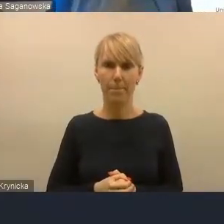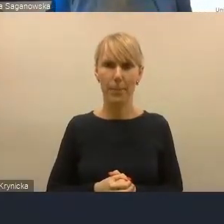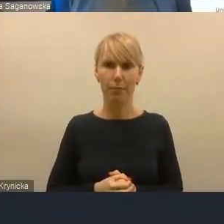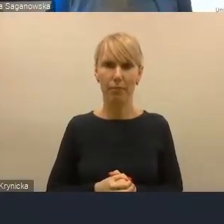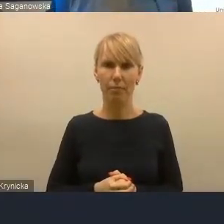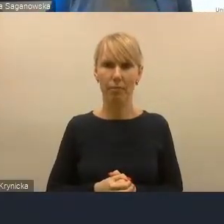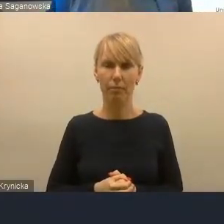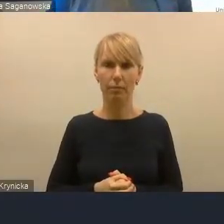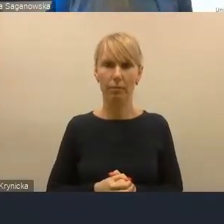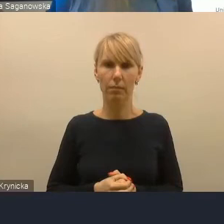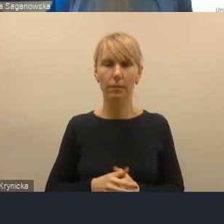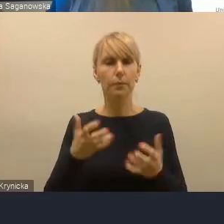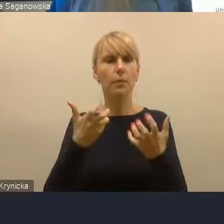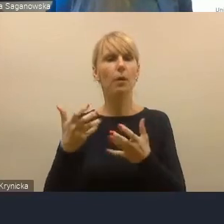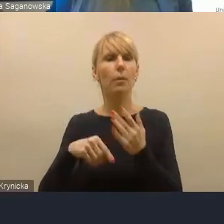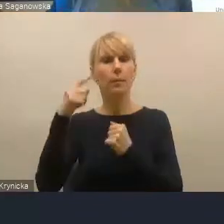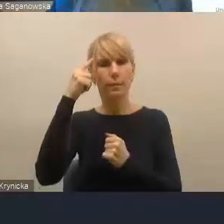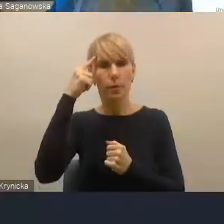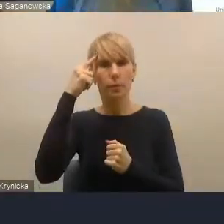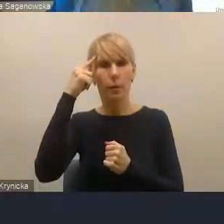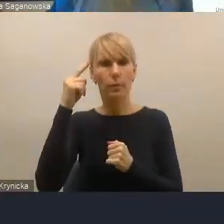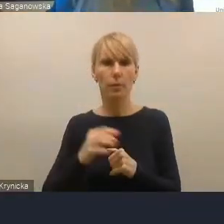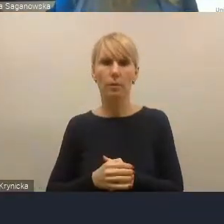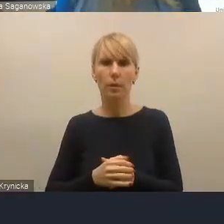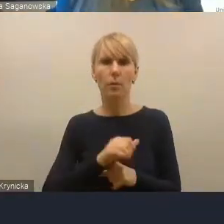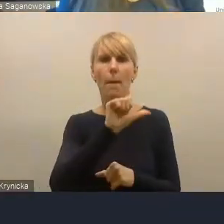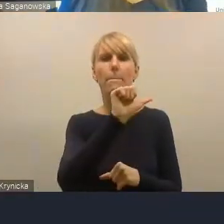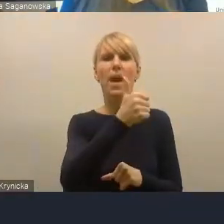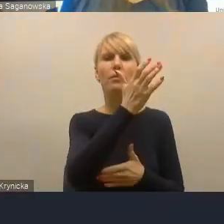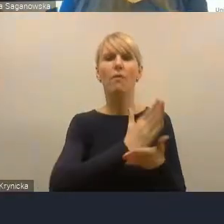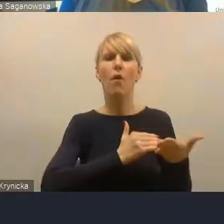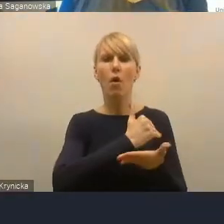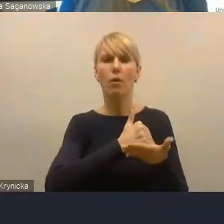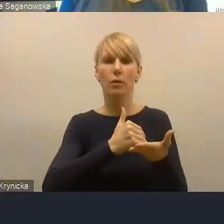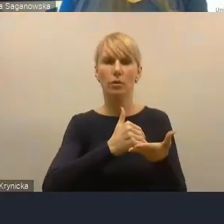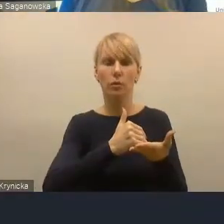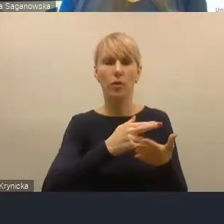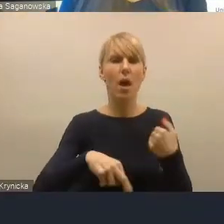Chcę przypomnieć, że pierwszym województwem, które opracowało regionalną politykę miejską,